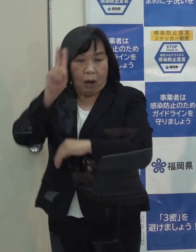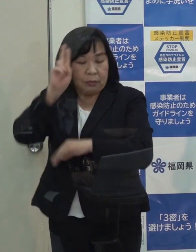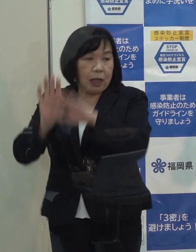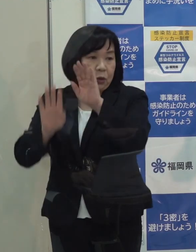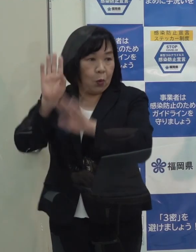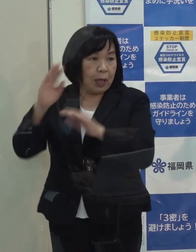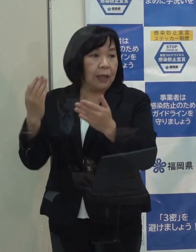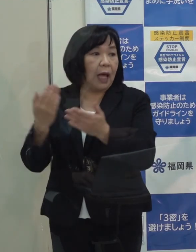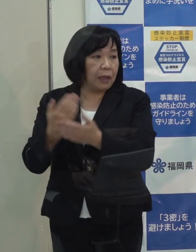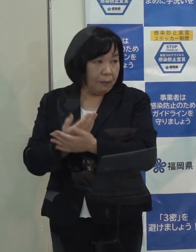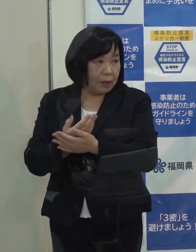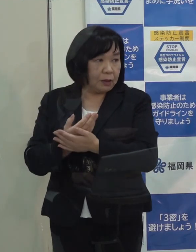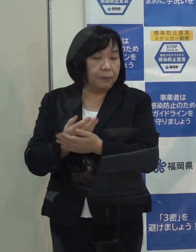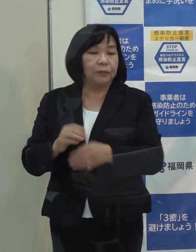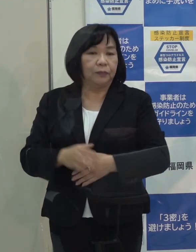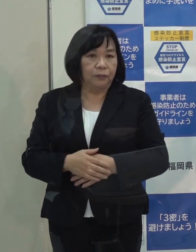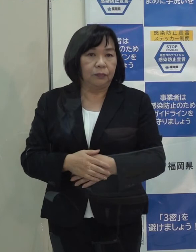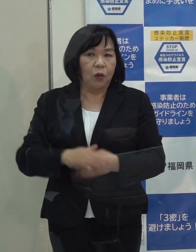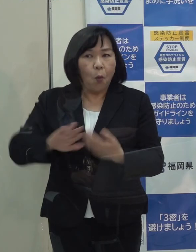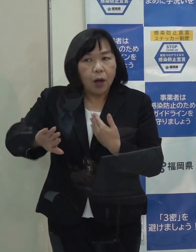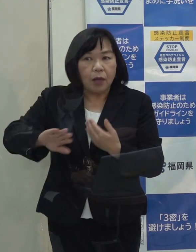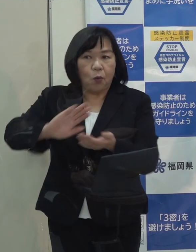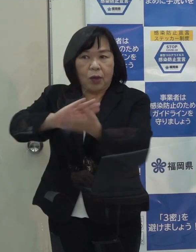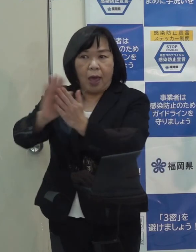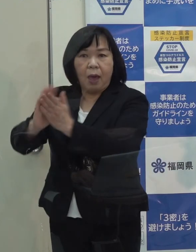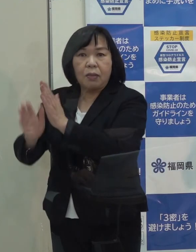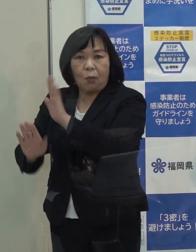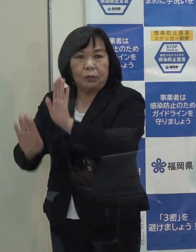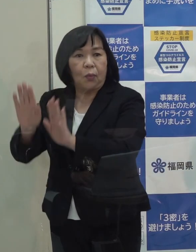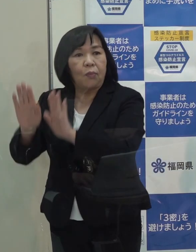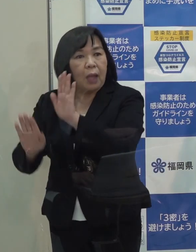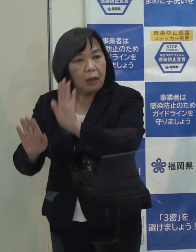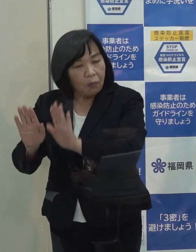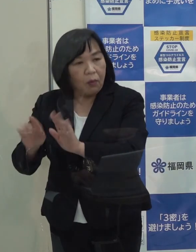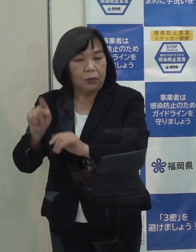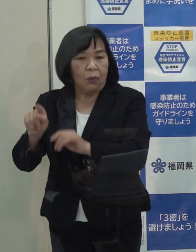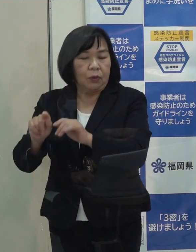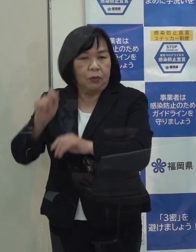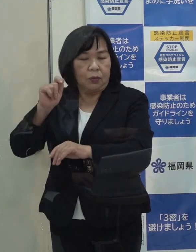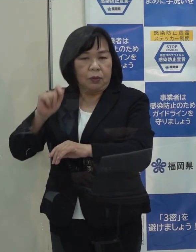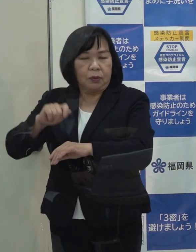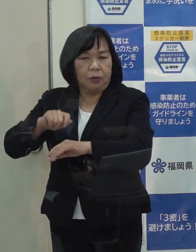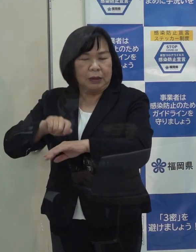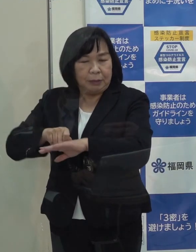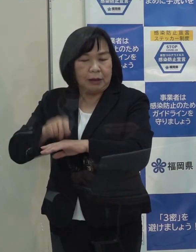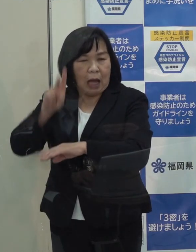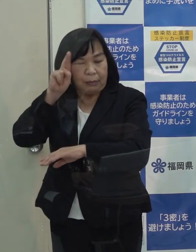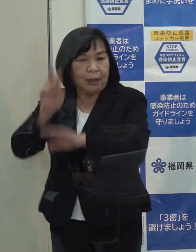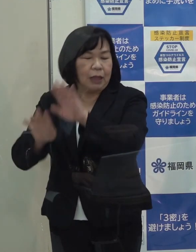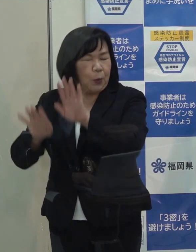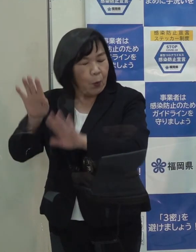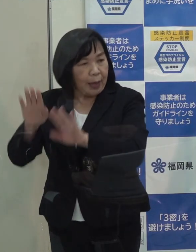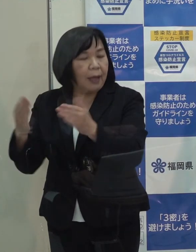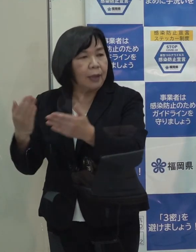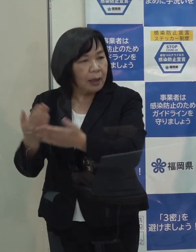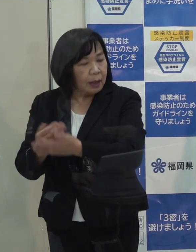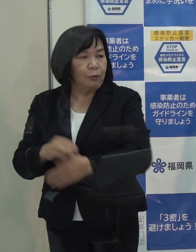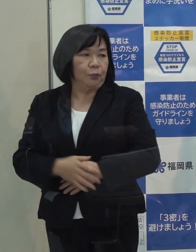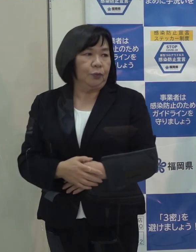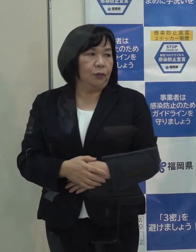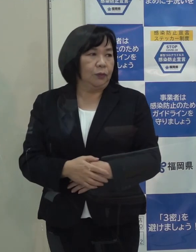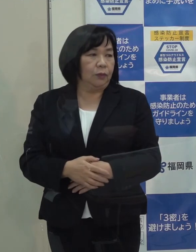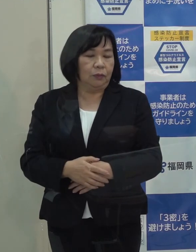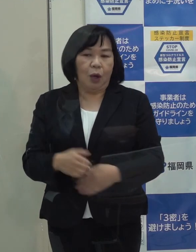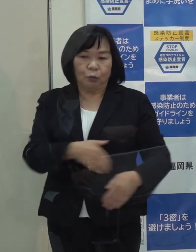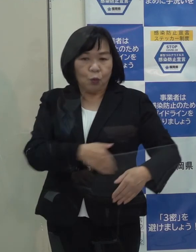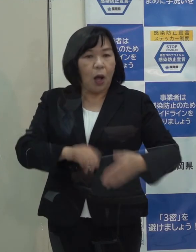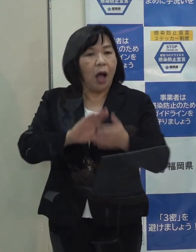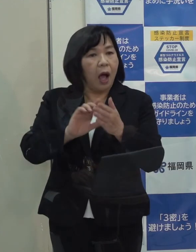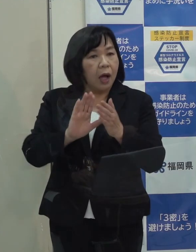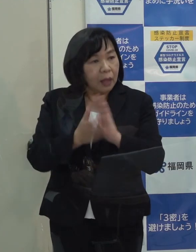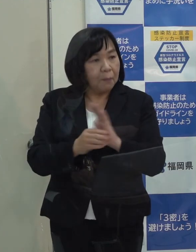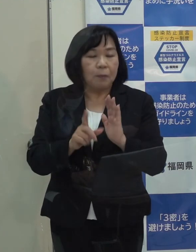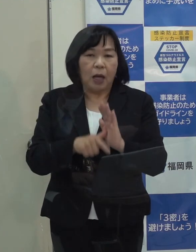あと幾つかの自治体がステージⅢの当てはめになってるようですが そういう中に本県はまだ位置づけられていません